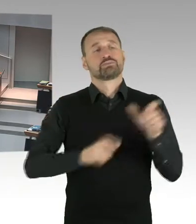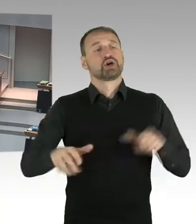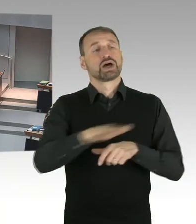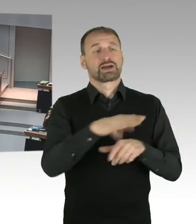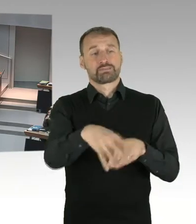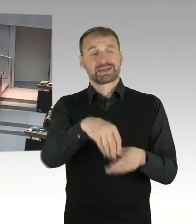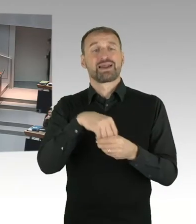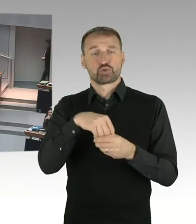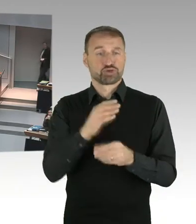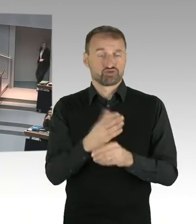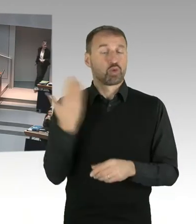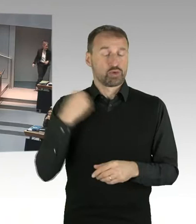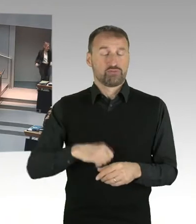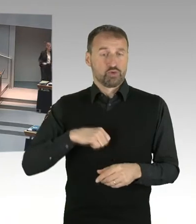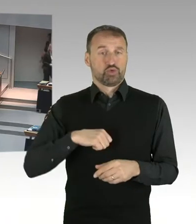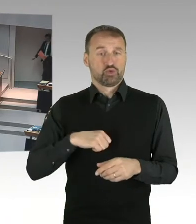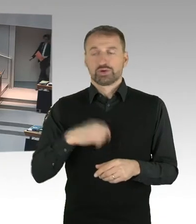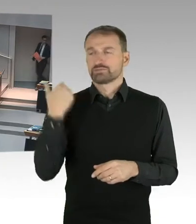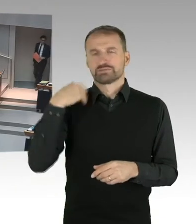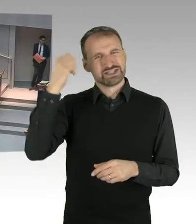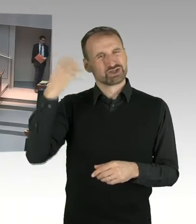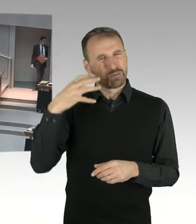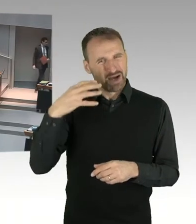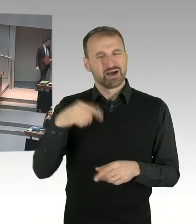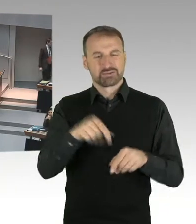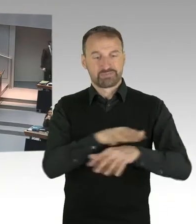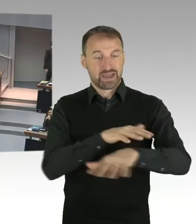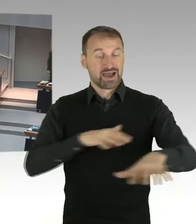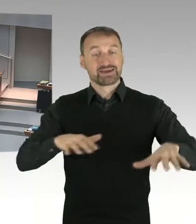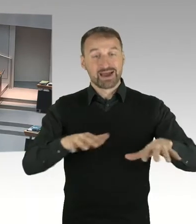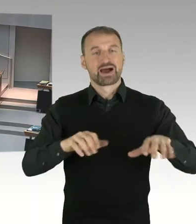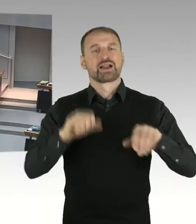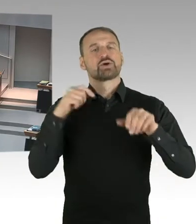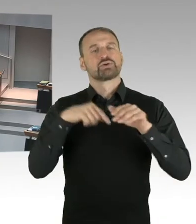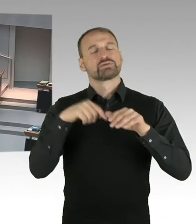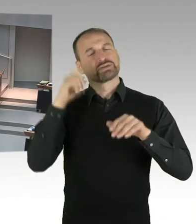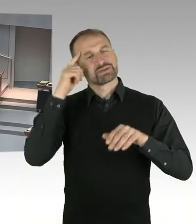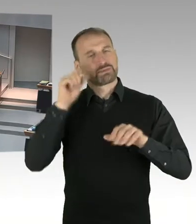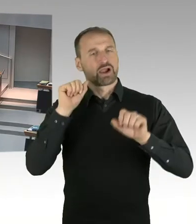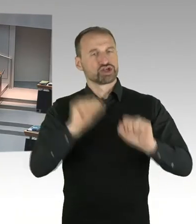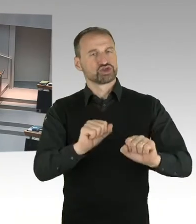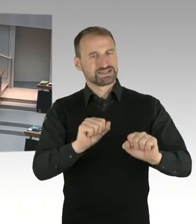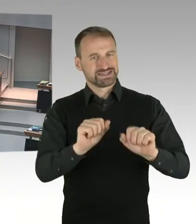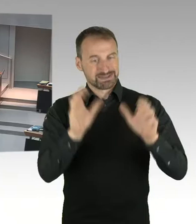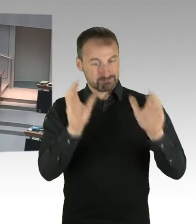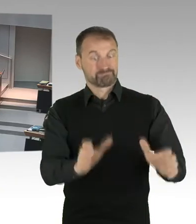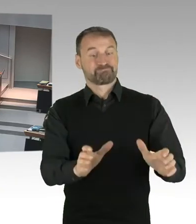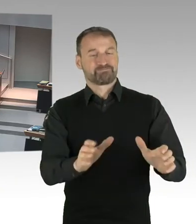unter Denkmalschutz erfolgt ist, ein Workshop Verfahren gegeben, das, mit dem Investor und dem Land Berlin gemeinsam,